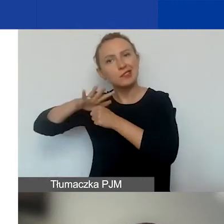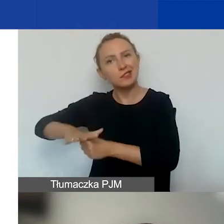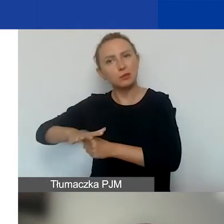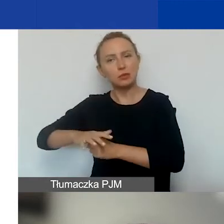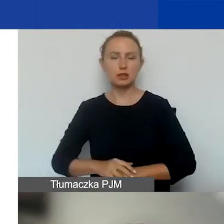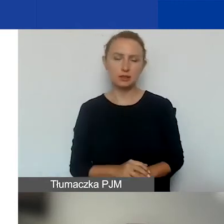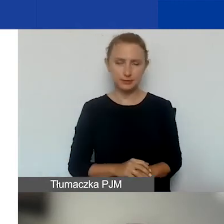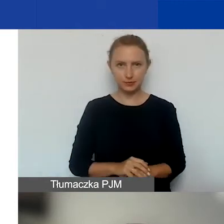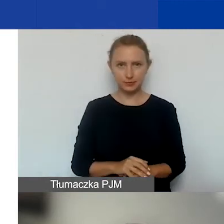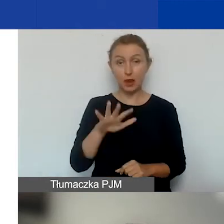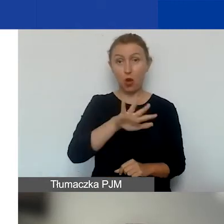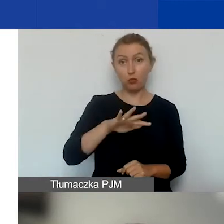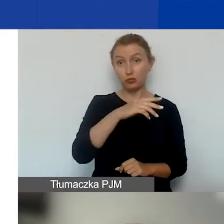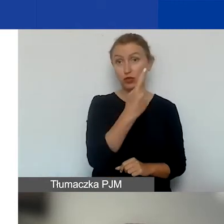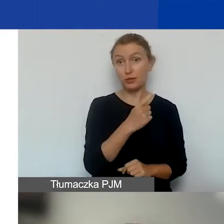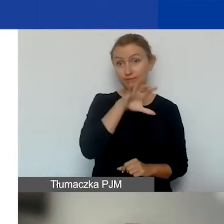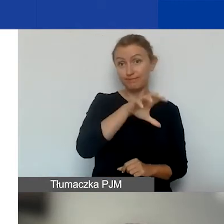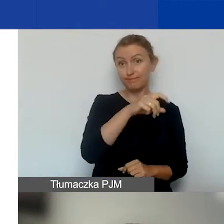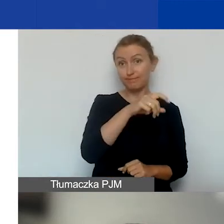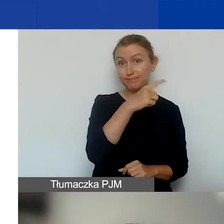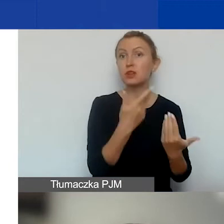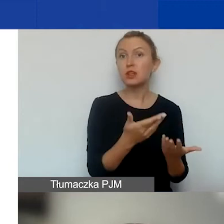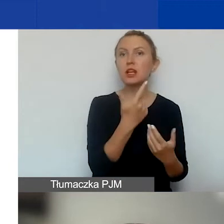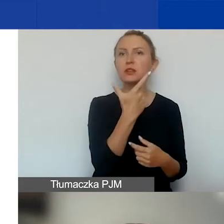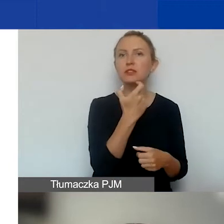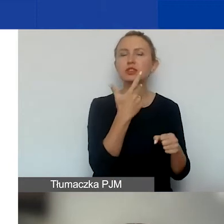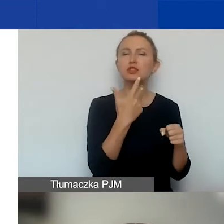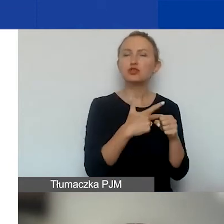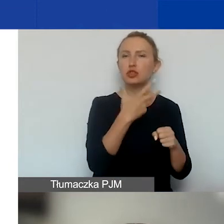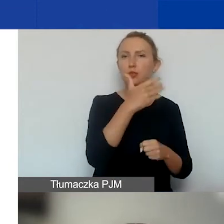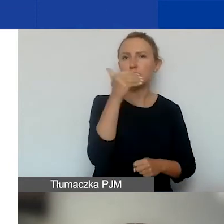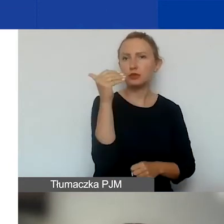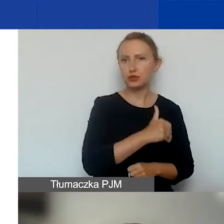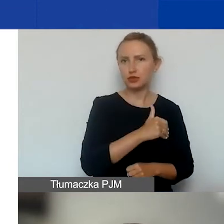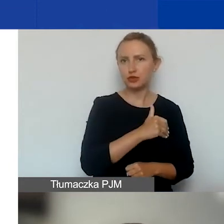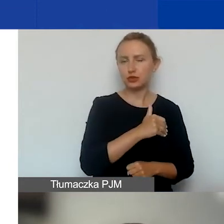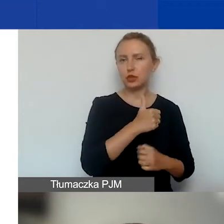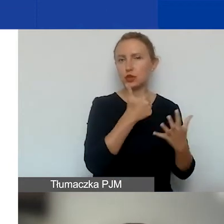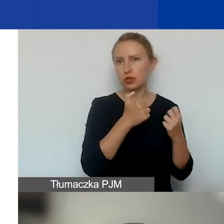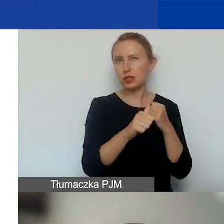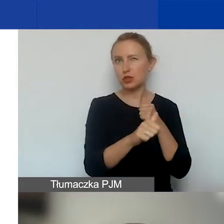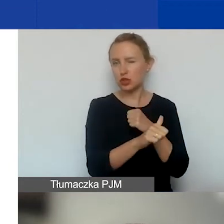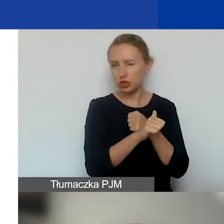Na obszar pierwszy przeznaczamy 235 665 euro.